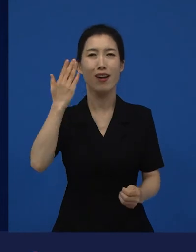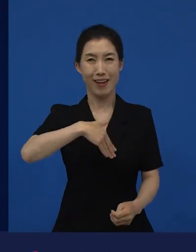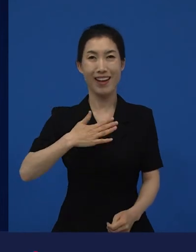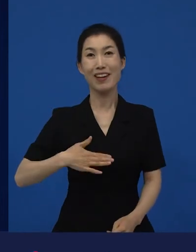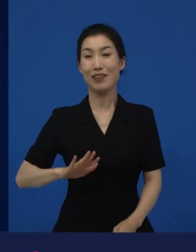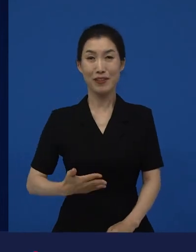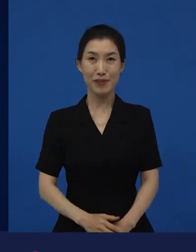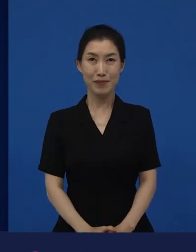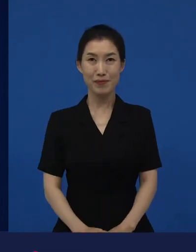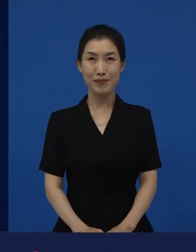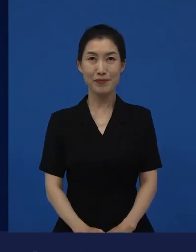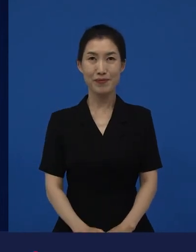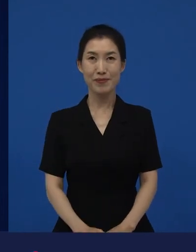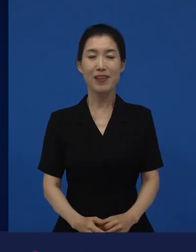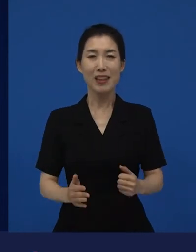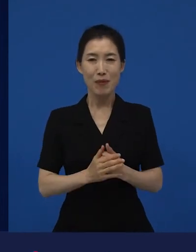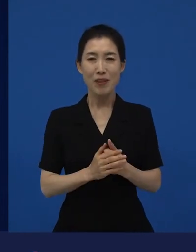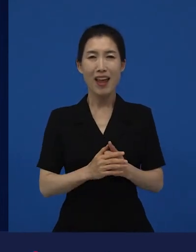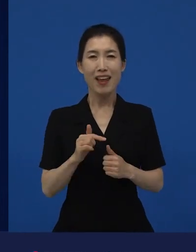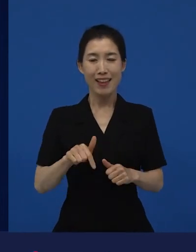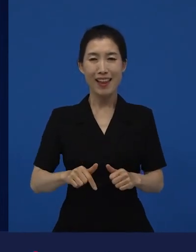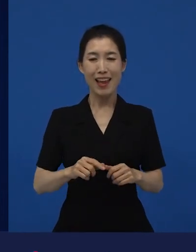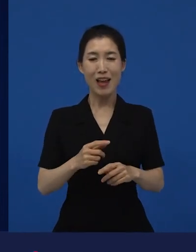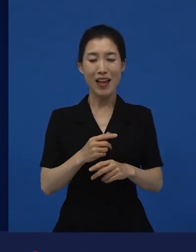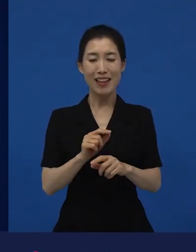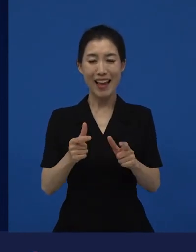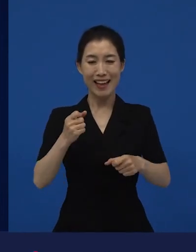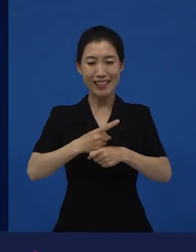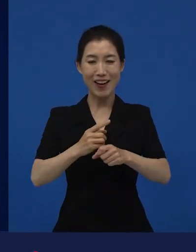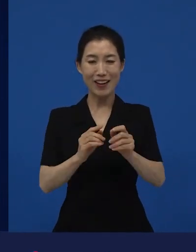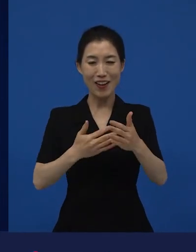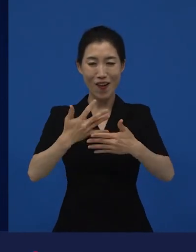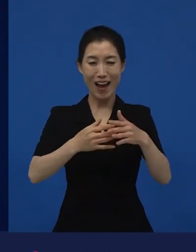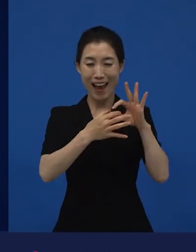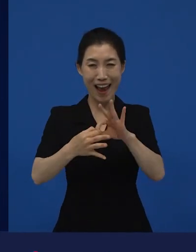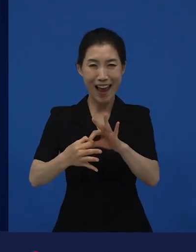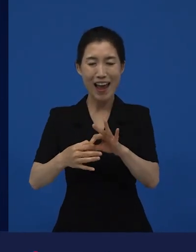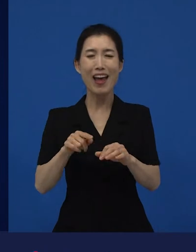그래서 아마 이 일이 계속 저는 매력적이고 좋은 것 같습니다.